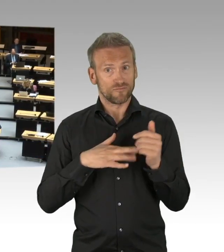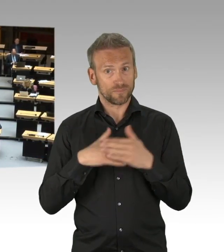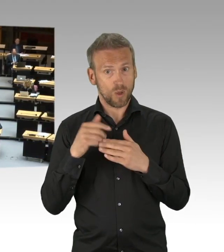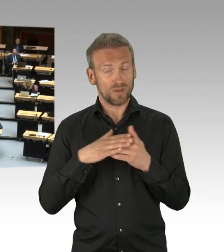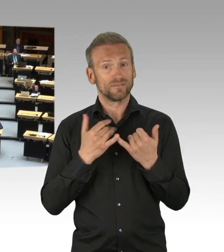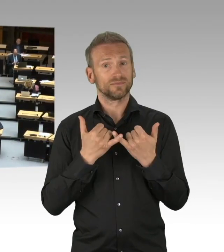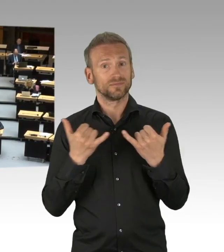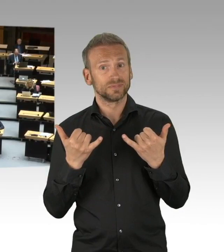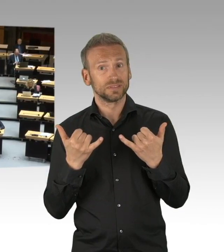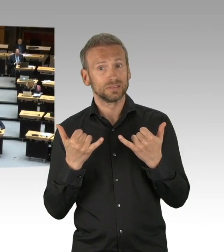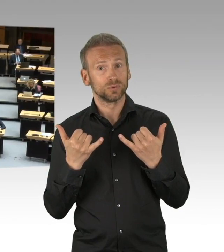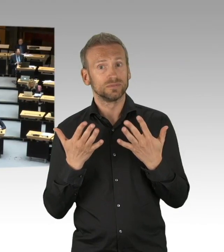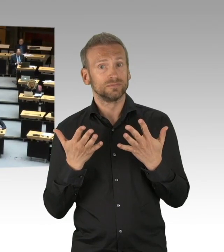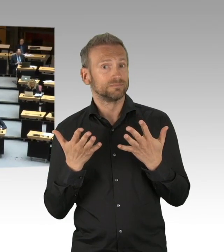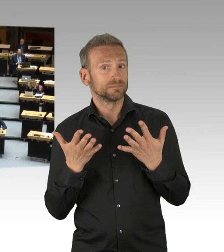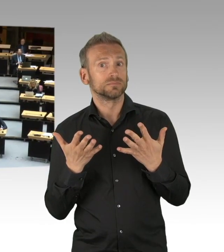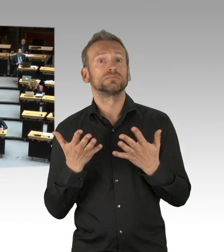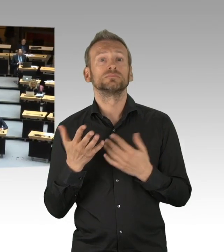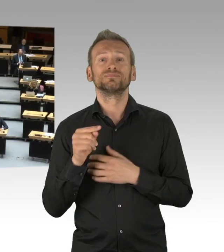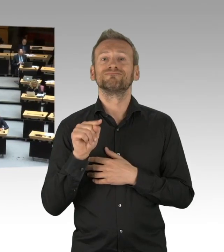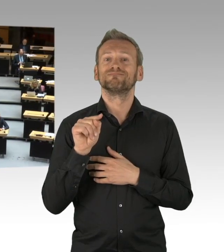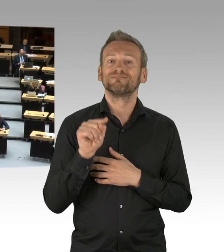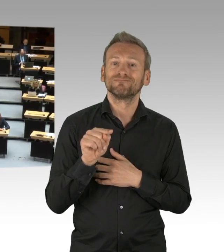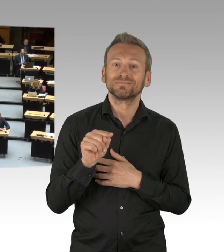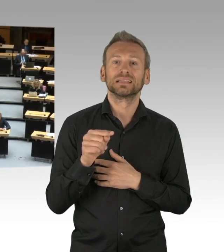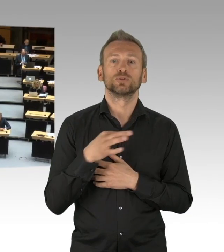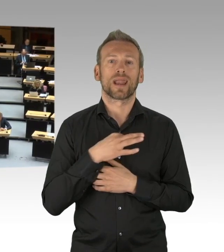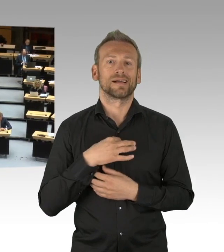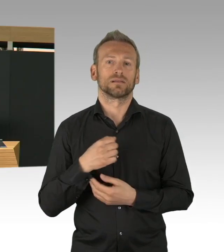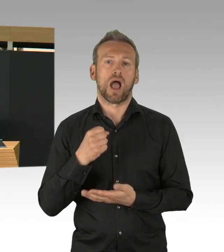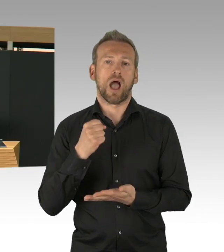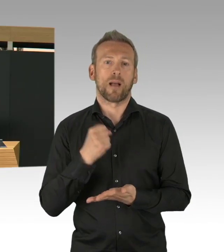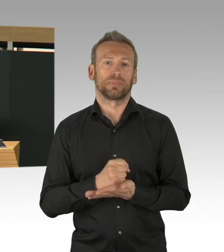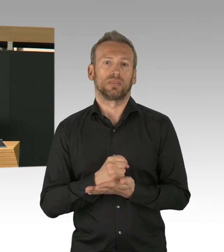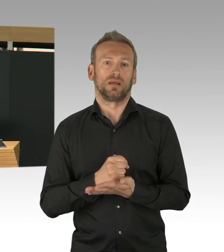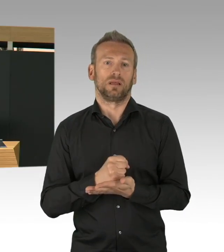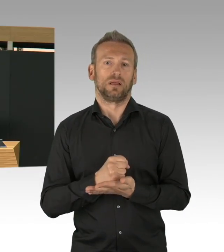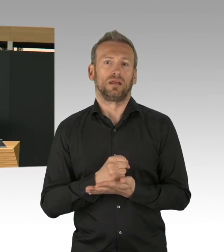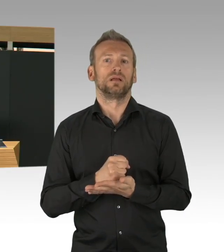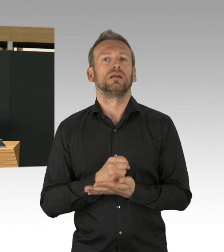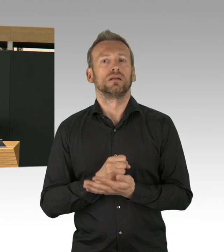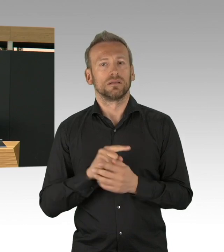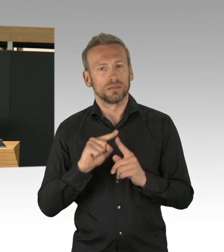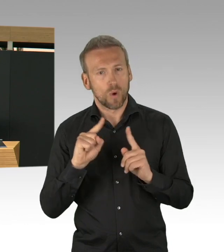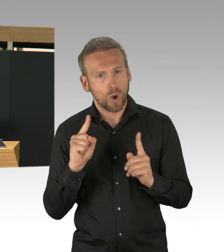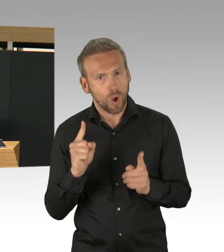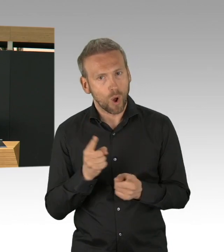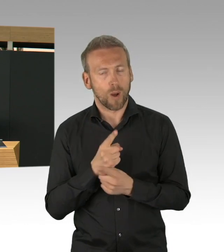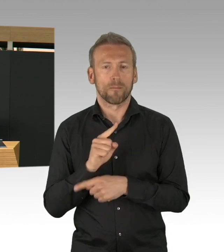Die Eindämmung der Zahlen hat natürlich mit den vielen Maßnahmen zu tun, Einschränkungen, die wir beschlossen haben,